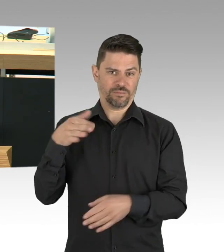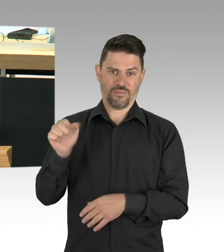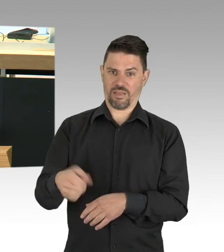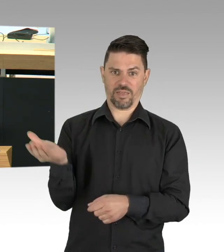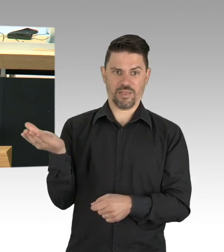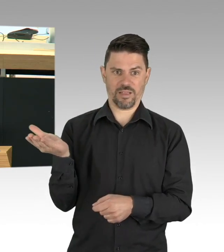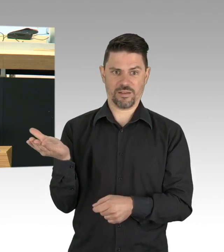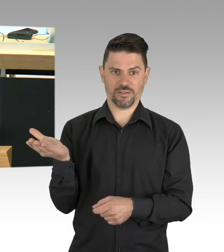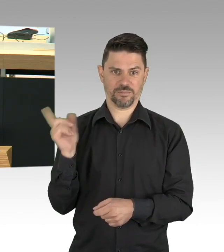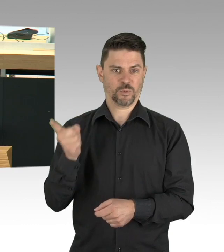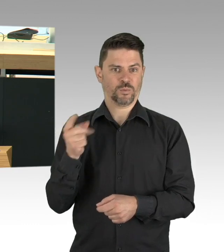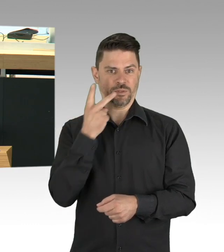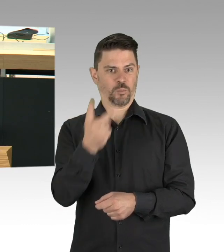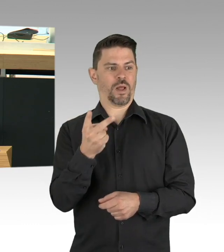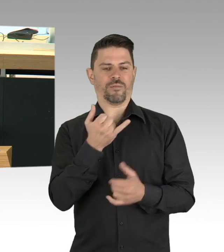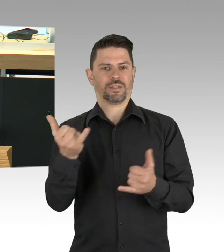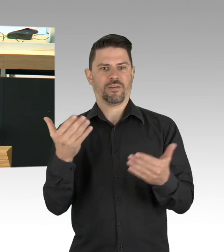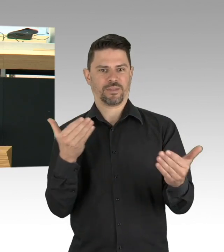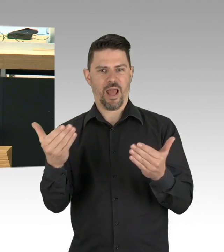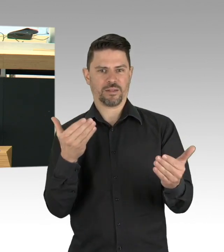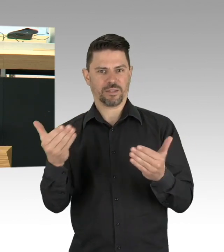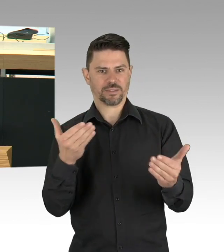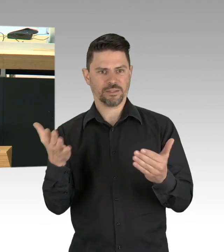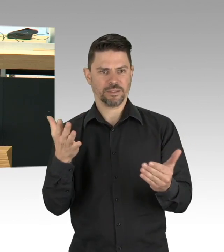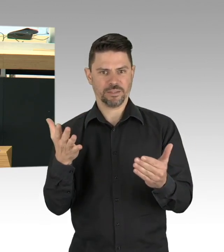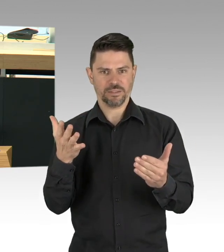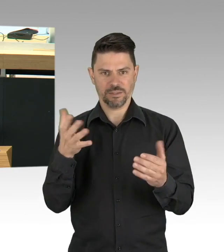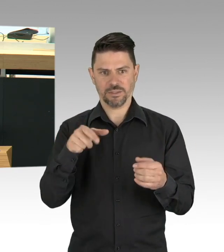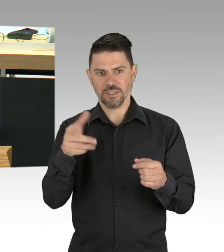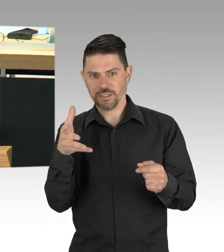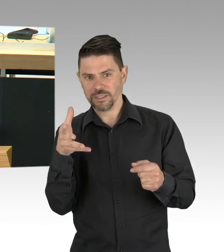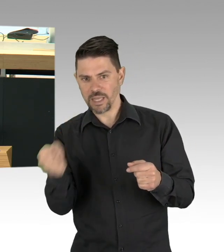HIV für die Älteren. Es fußt auf der Ottawa Charta der WHO